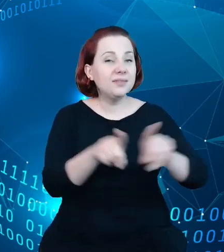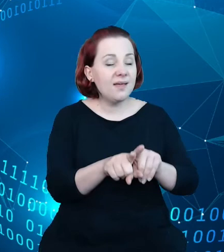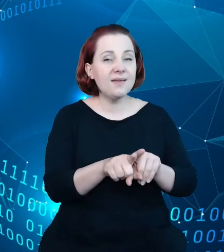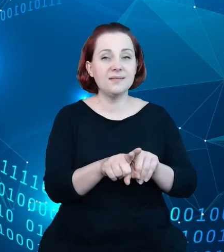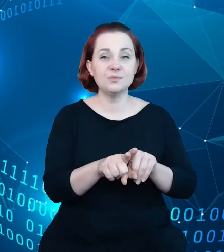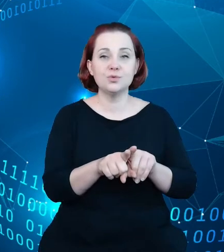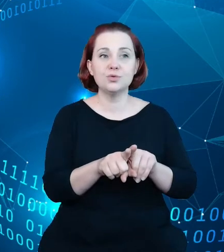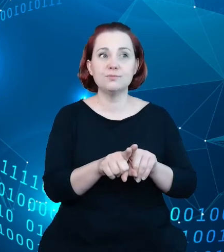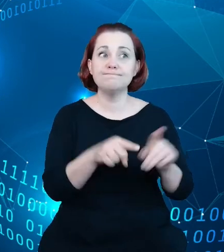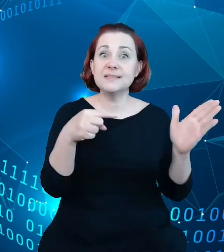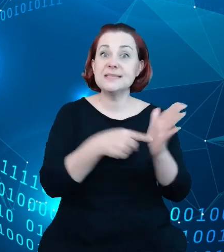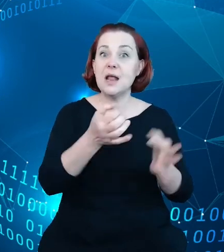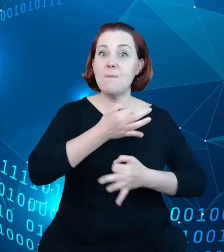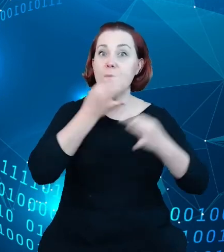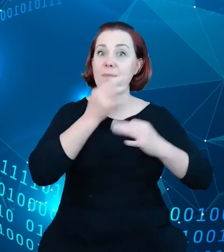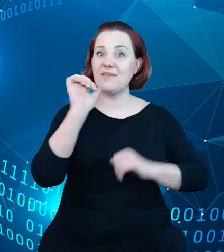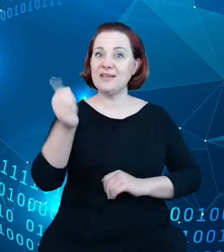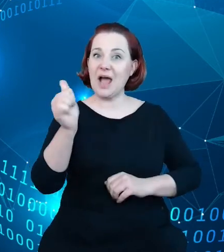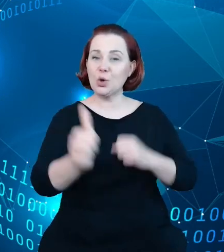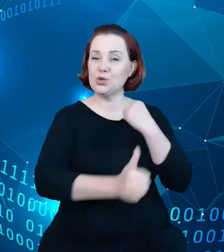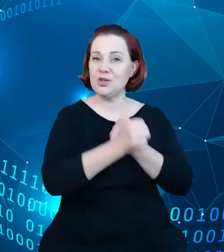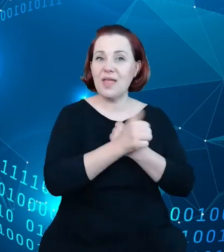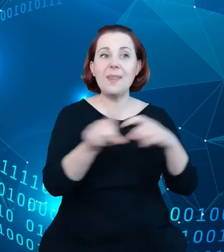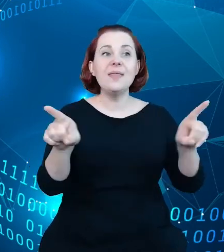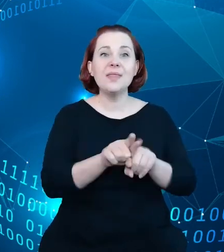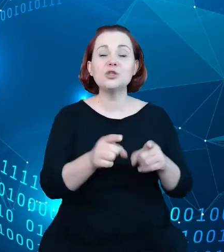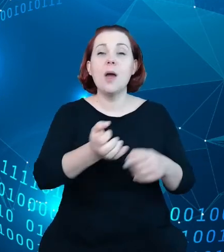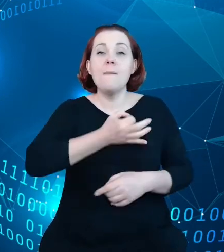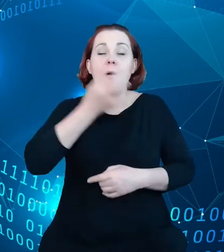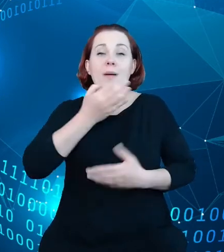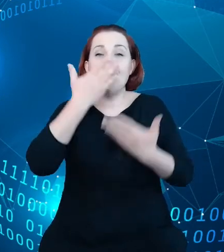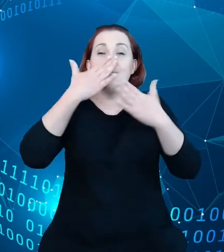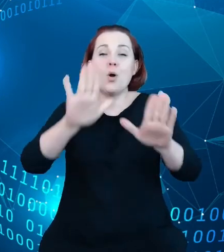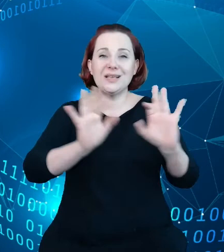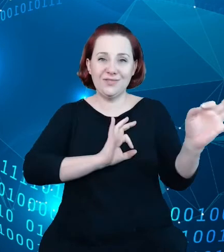jakości danych oraz poprawy prezentacji informacji o tych danych. Jak